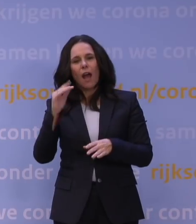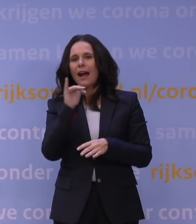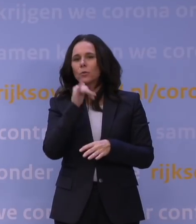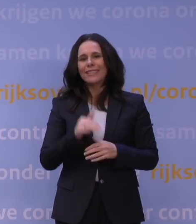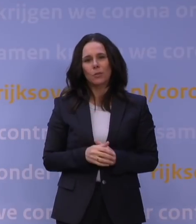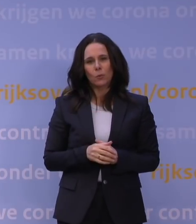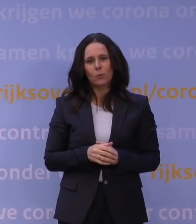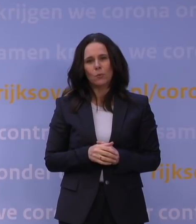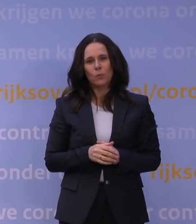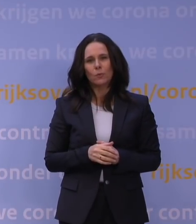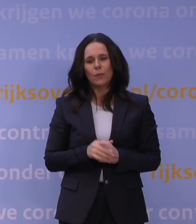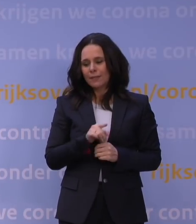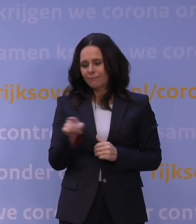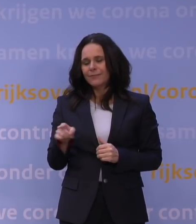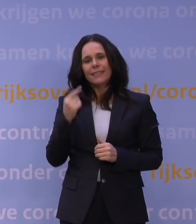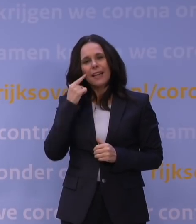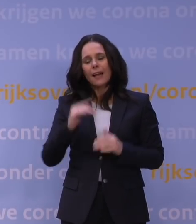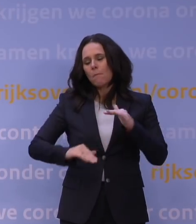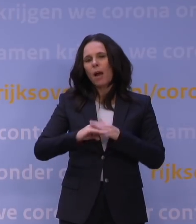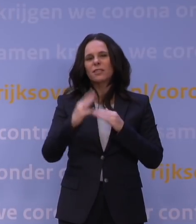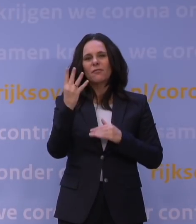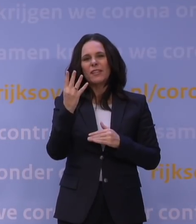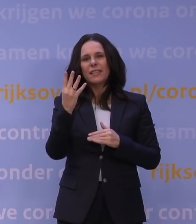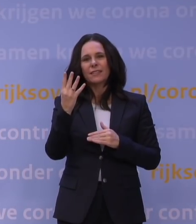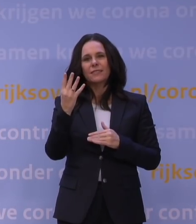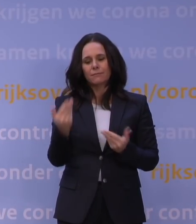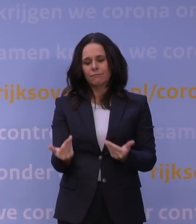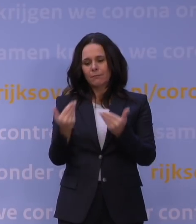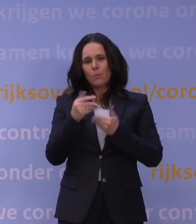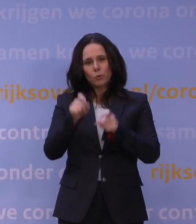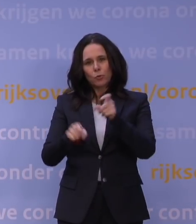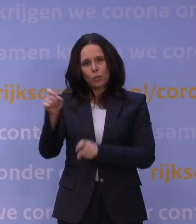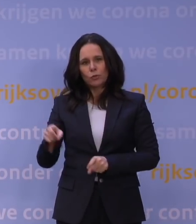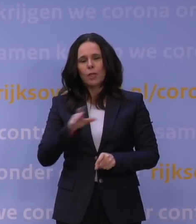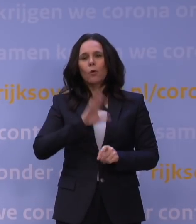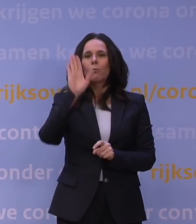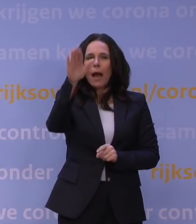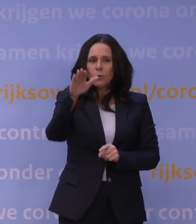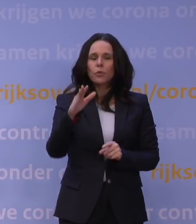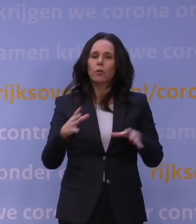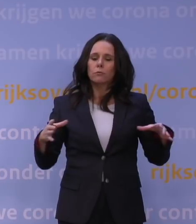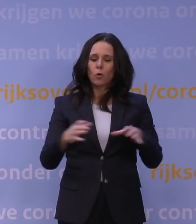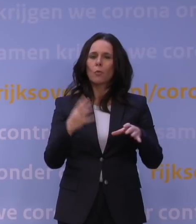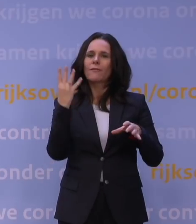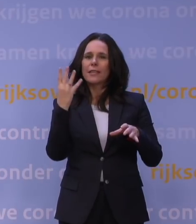Op die dagen geldt maximaal vier gasten thuis ontvangen en ook buiten een maximale groepsgrootte van vier mensen.